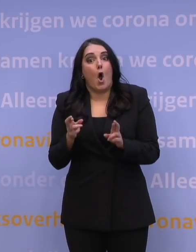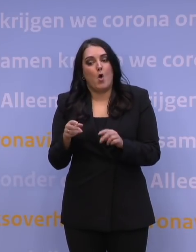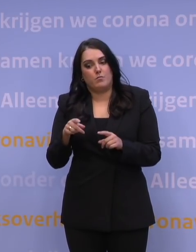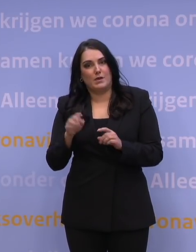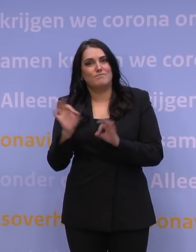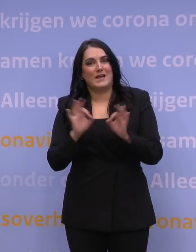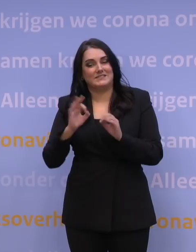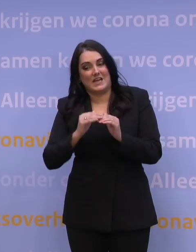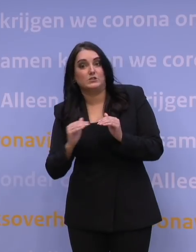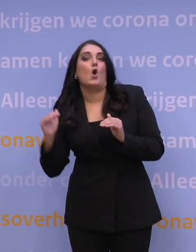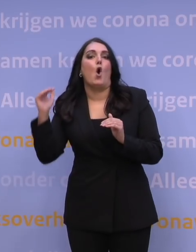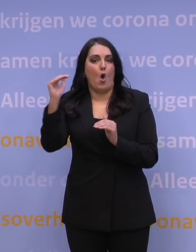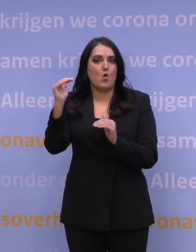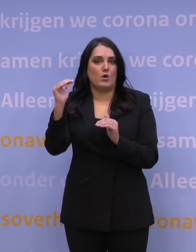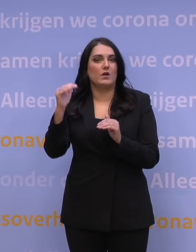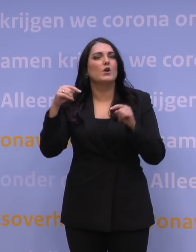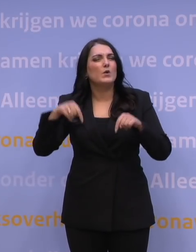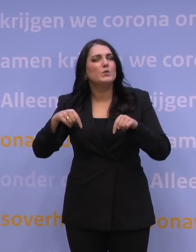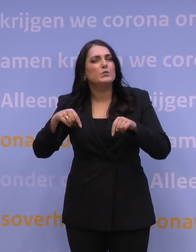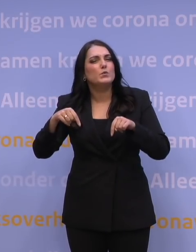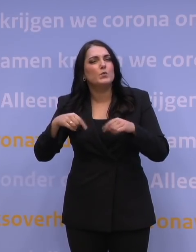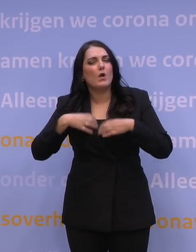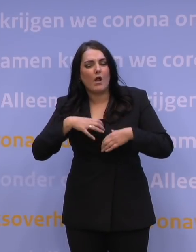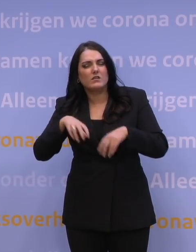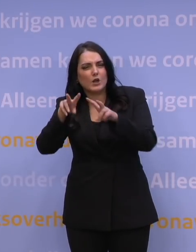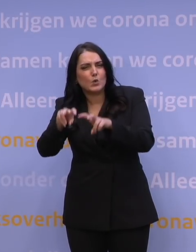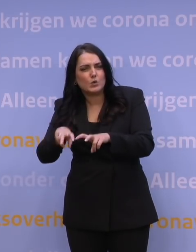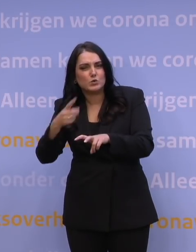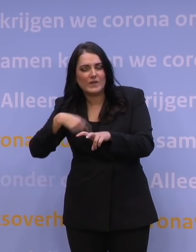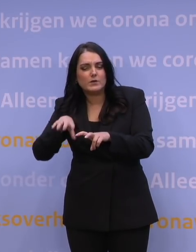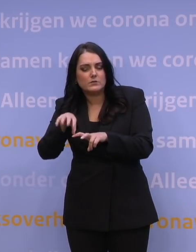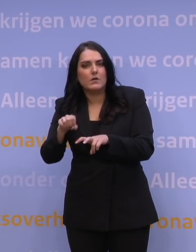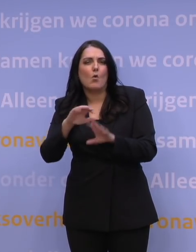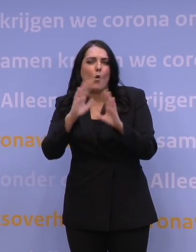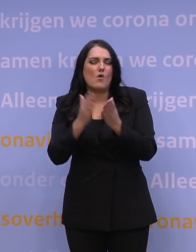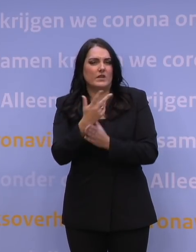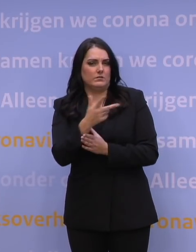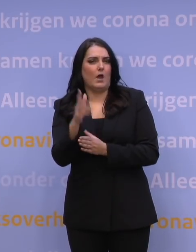dan de percentages zoals we die nu leren uit de gedragsonderzoeken. Wat we nu leren, is dat zo'n 80 procent bereid zou zijn